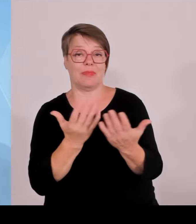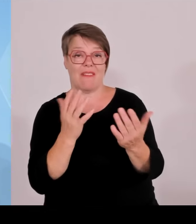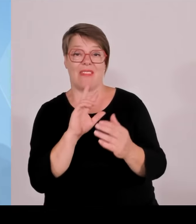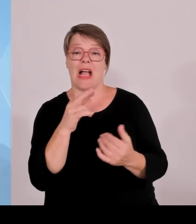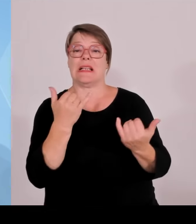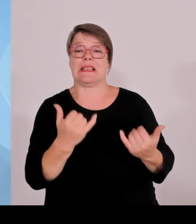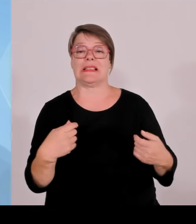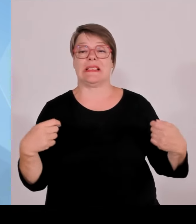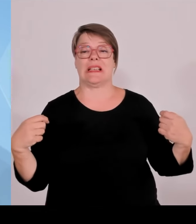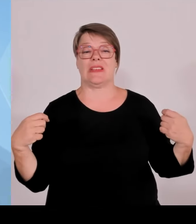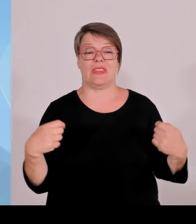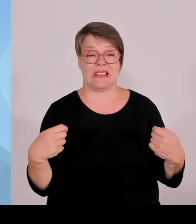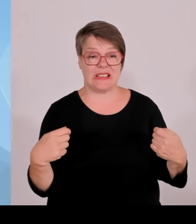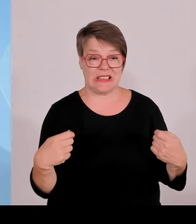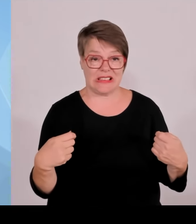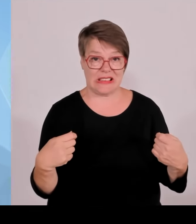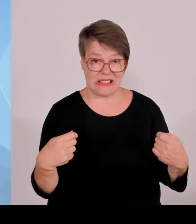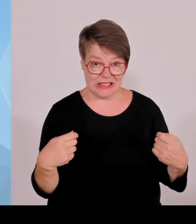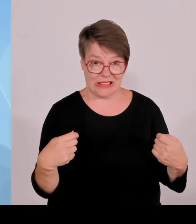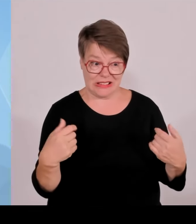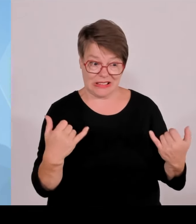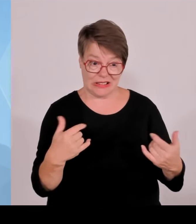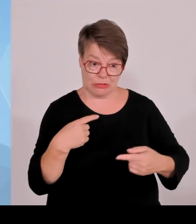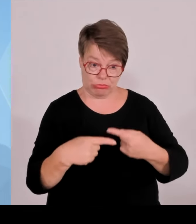Man kann da schon wirklich Absicht dahinter erkennen.